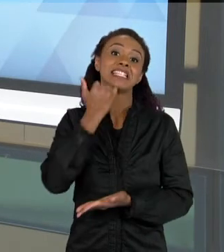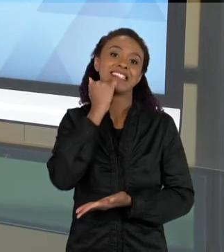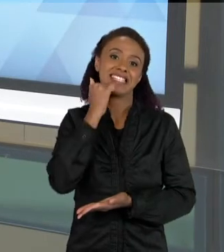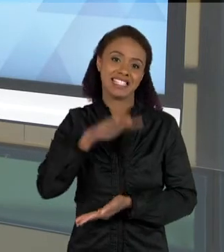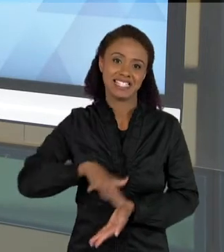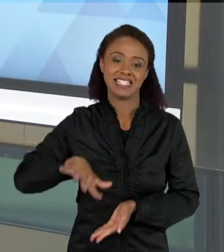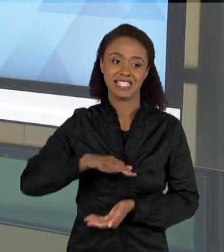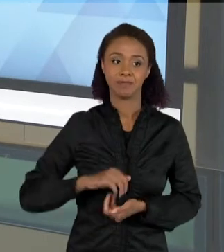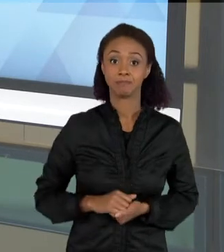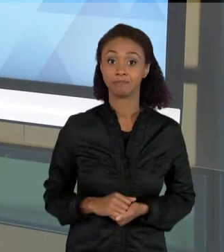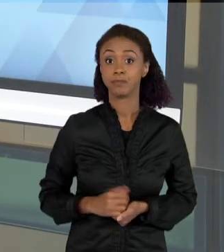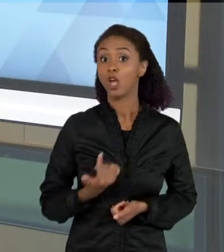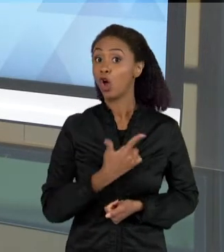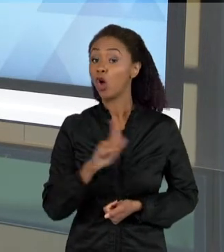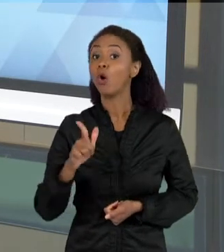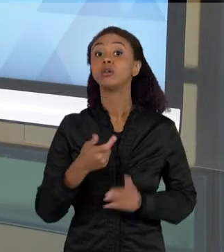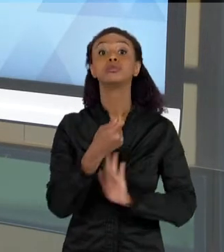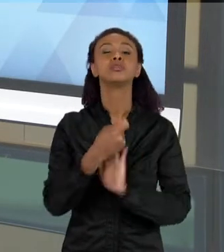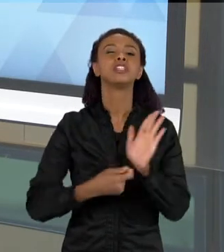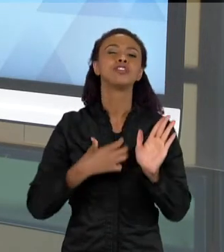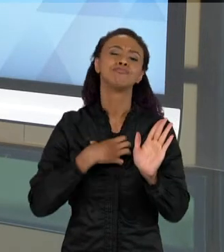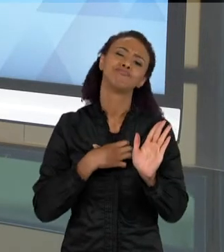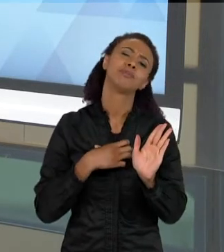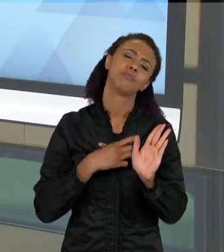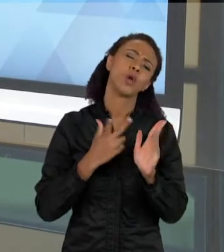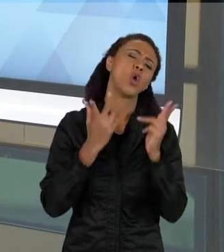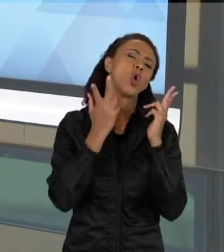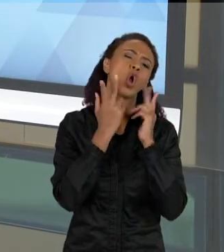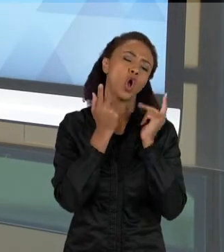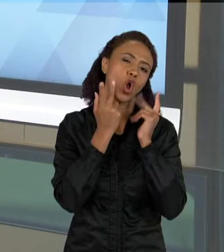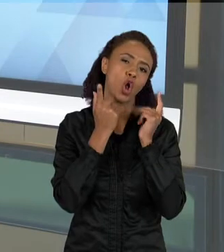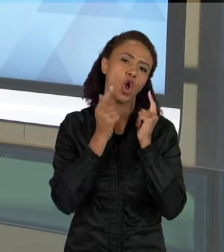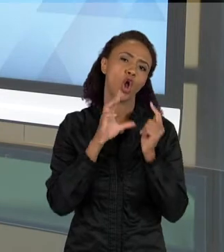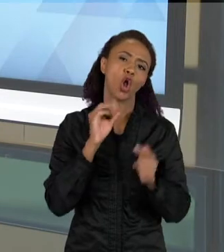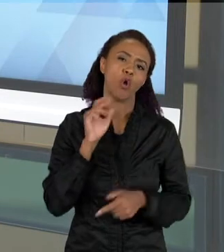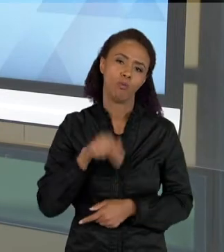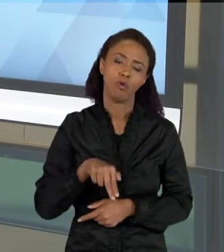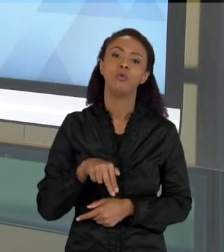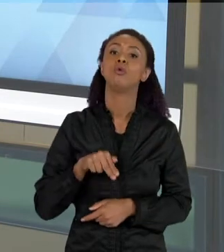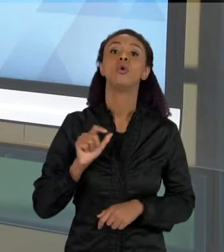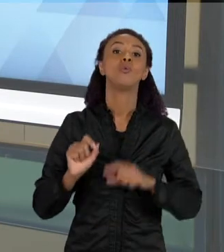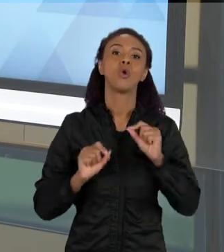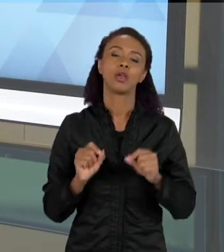MUITO COMUM, É O TEXTO QUE É MAIS PRÓXIMO DA INTERNET, QUE É UMA PÁGINA PARECIDO